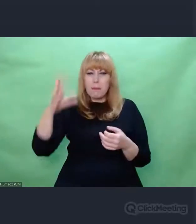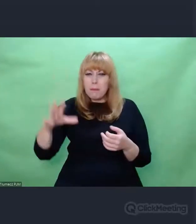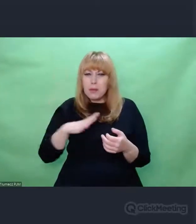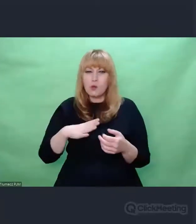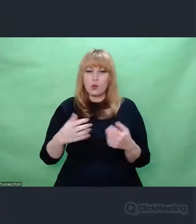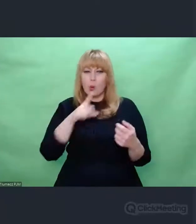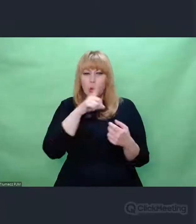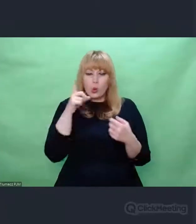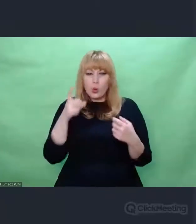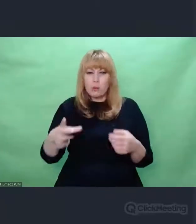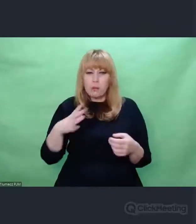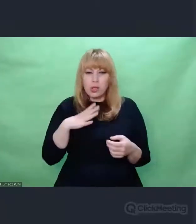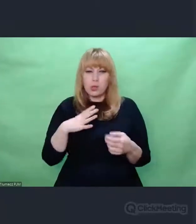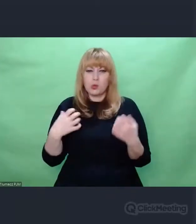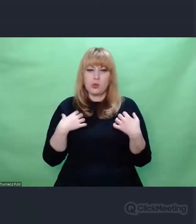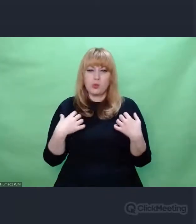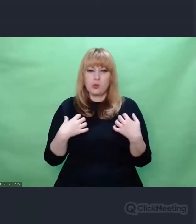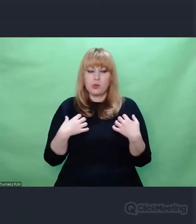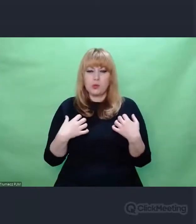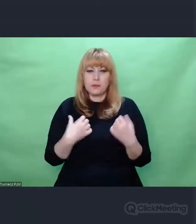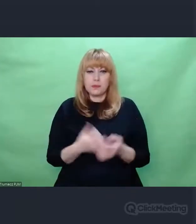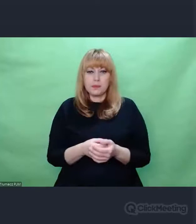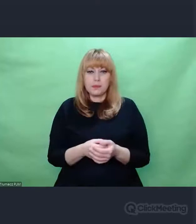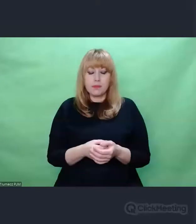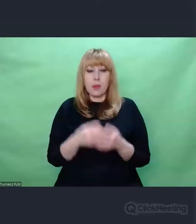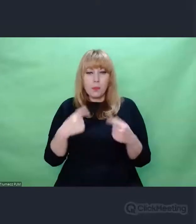Klamrą, która to wszystko spinała od strony muzycznej